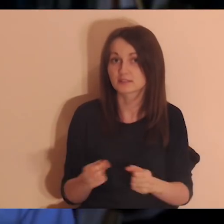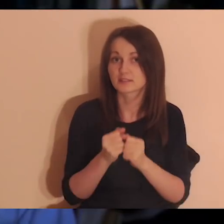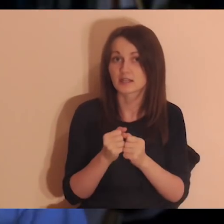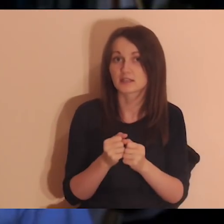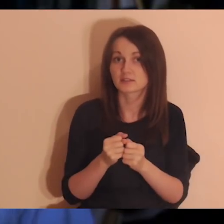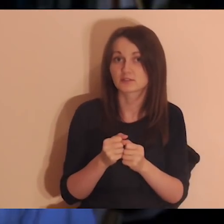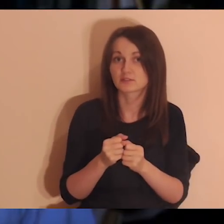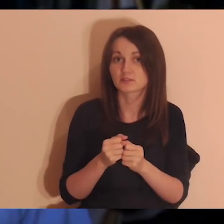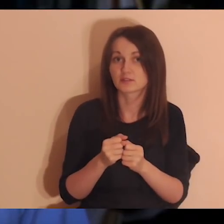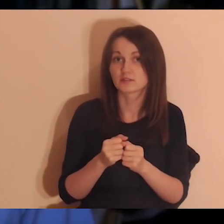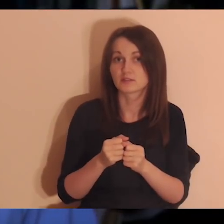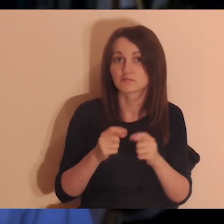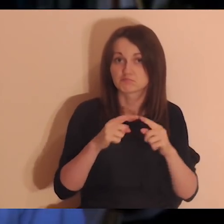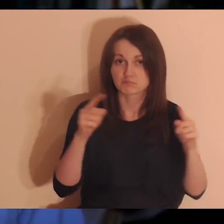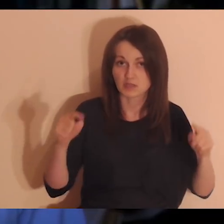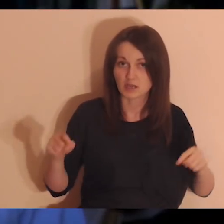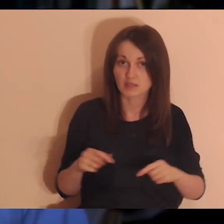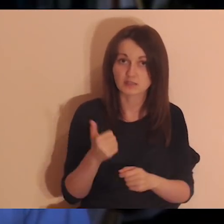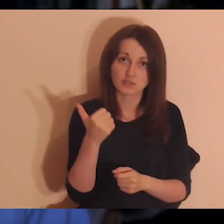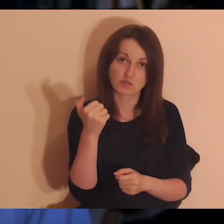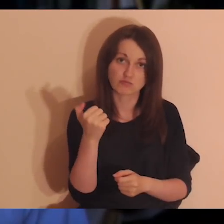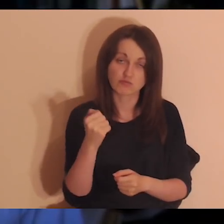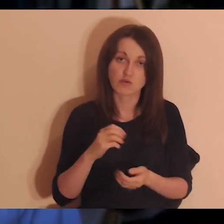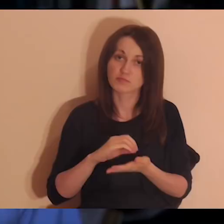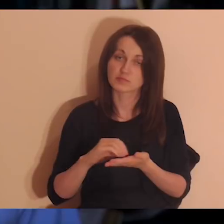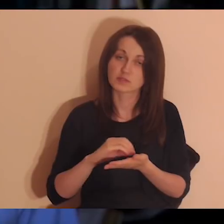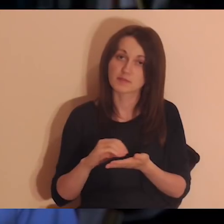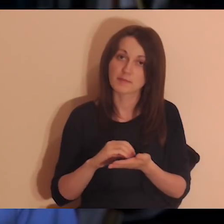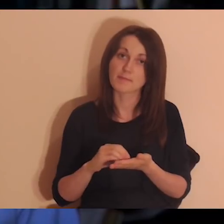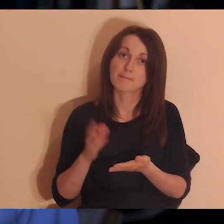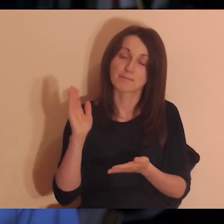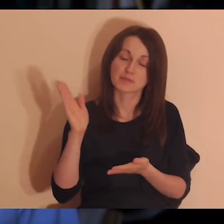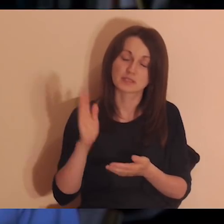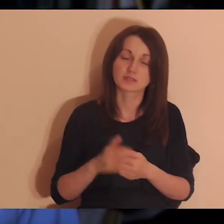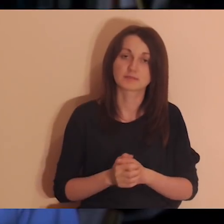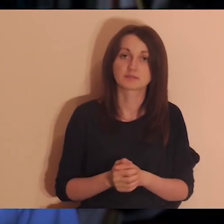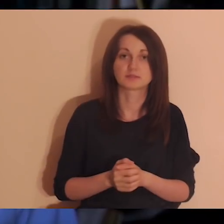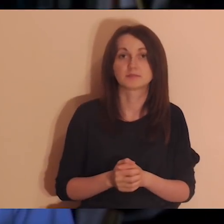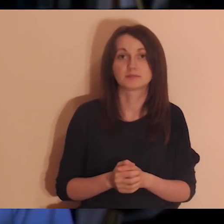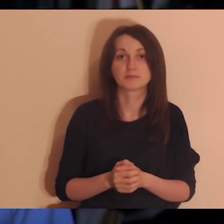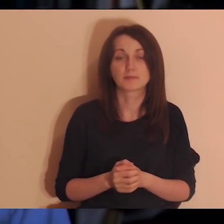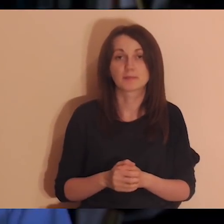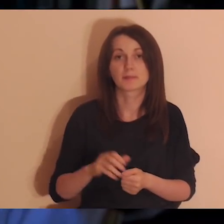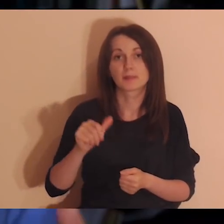Koniecznie poszukajcie jakiejś kartki i długopisu, jak będziecie robić tę medytację dzisiaj.